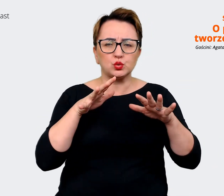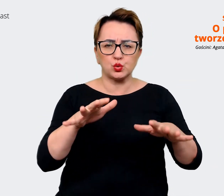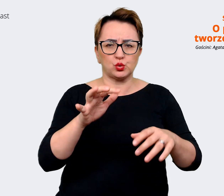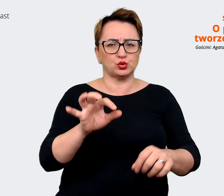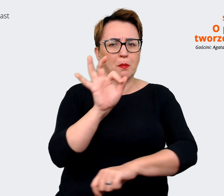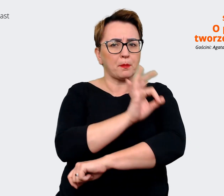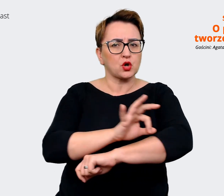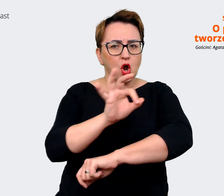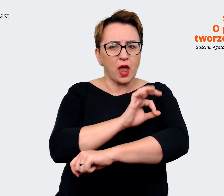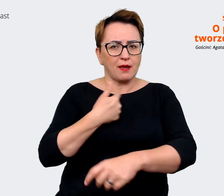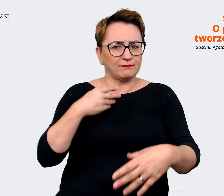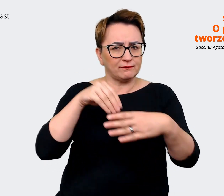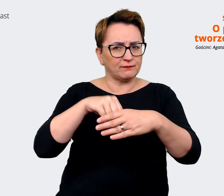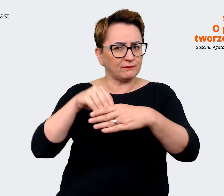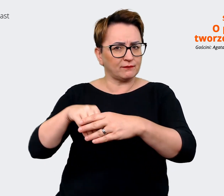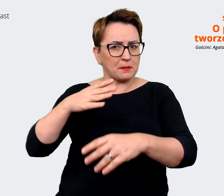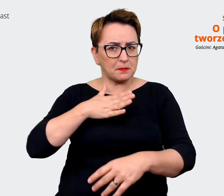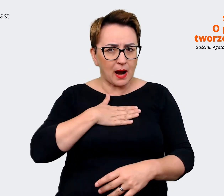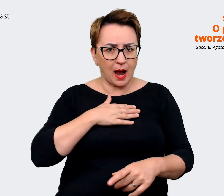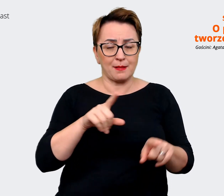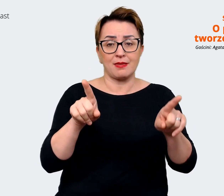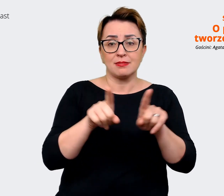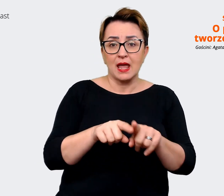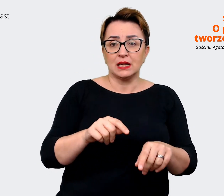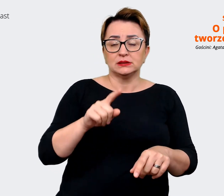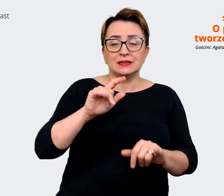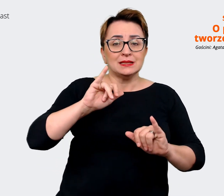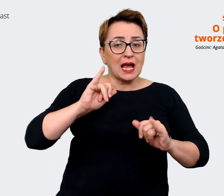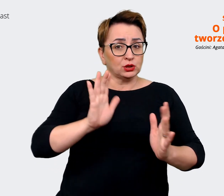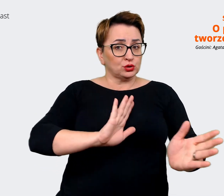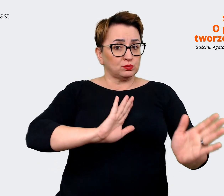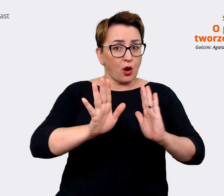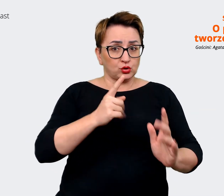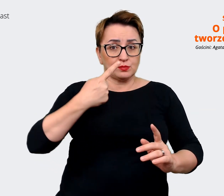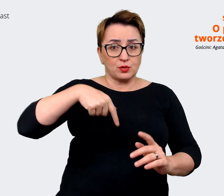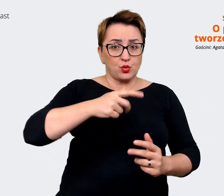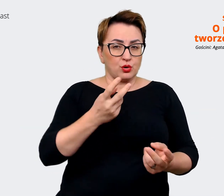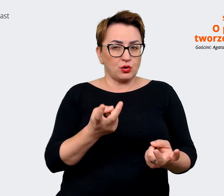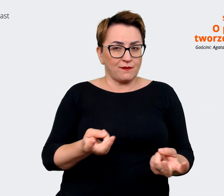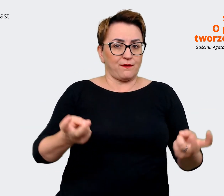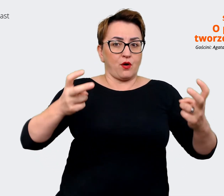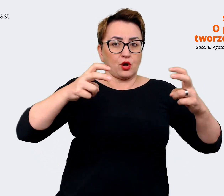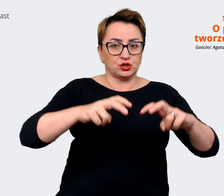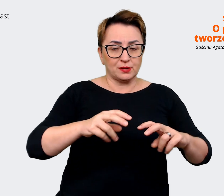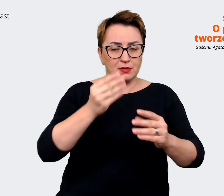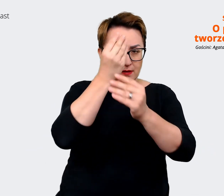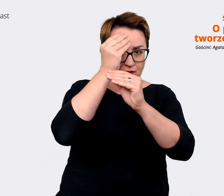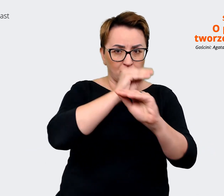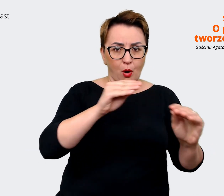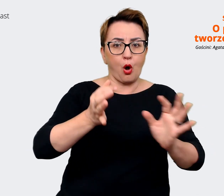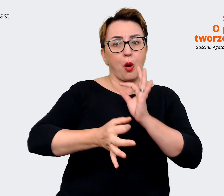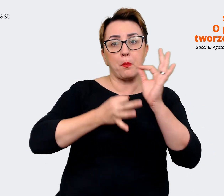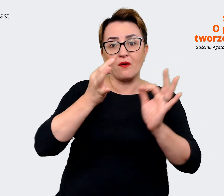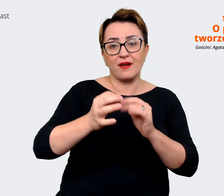i to, w jaki sposób my konstruujemy te komunikaty, opowiadając o Allegro jako miejscu pracy, wynika z